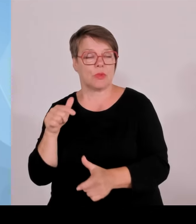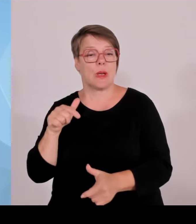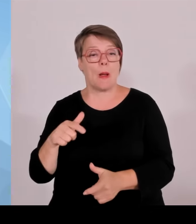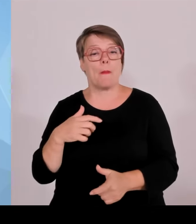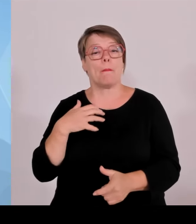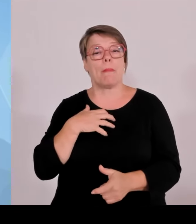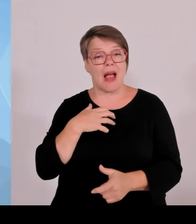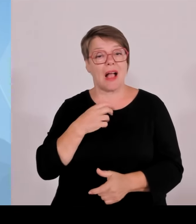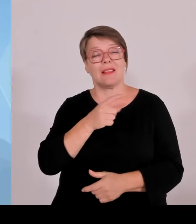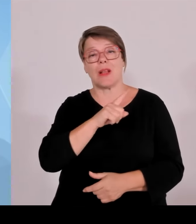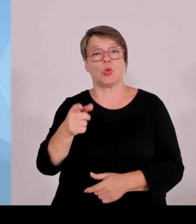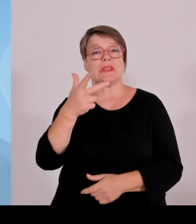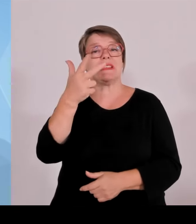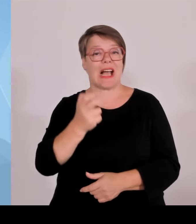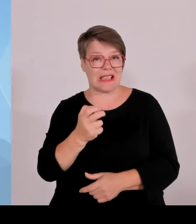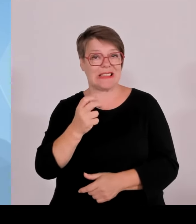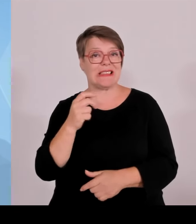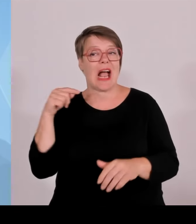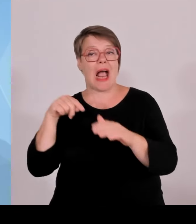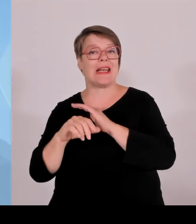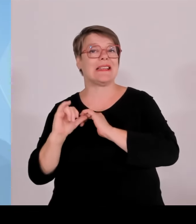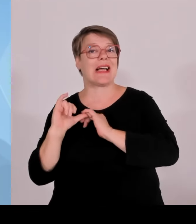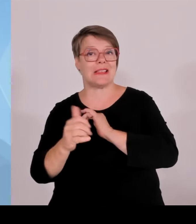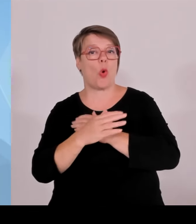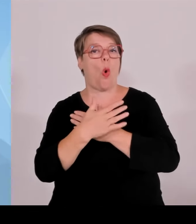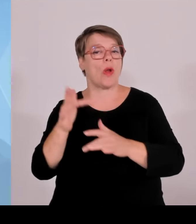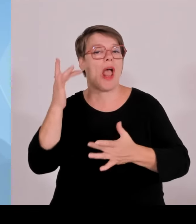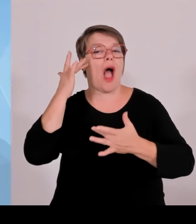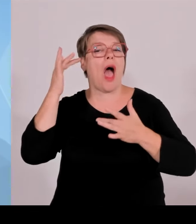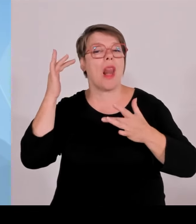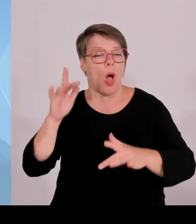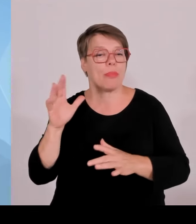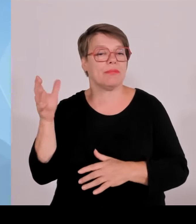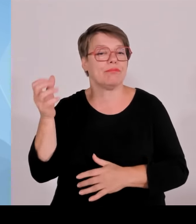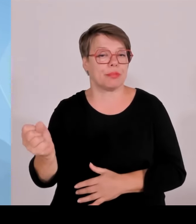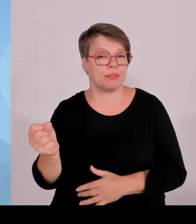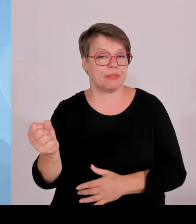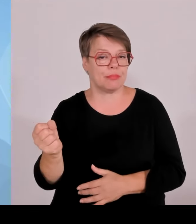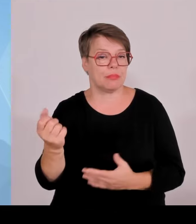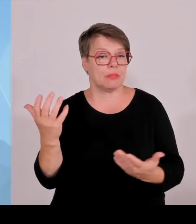Grenzkontrollen jetzt abzuschaffen, weil es schon erstaunlich ist, dass